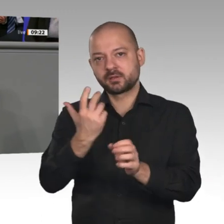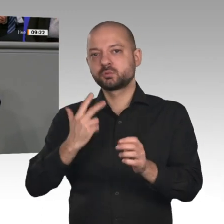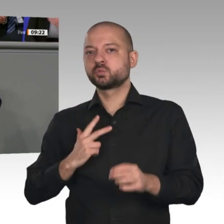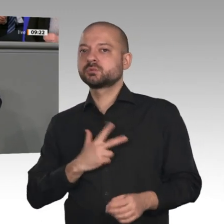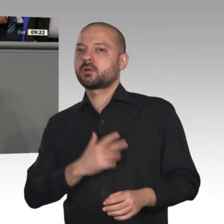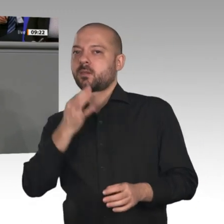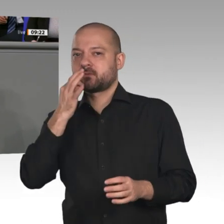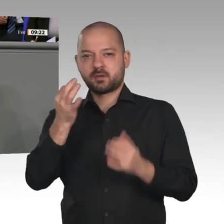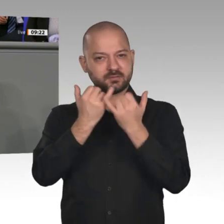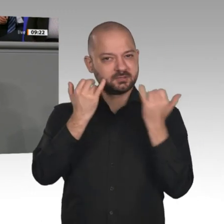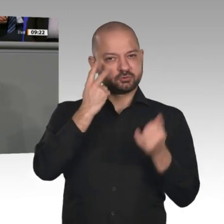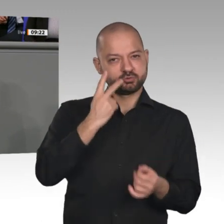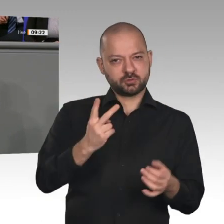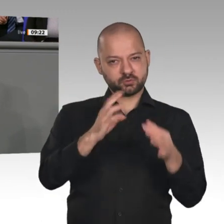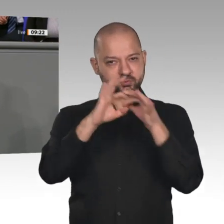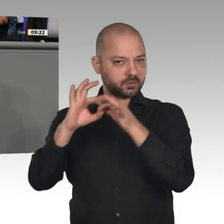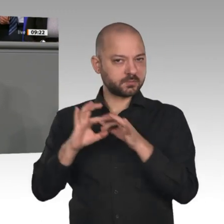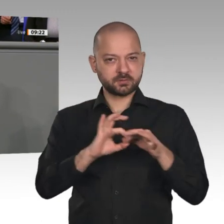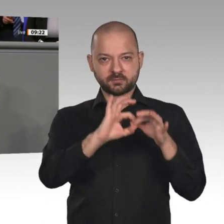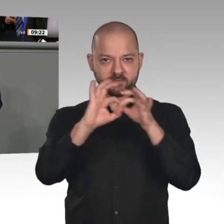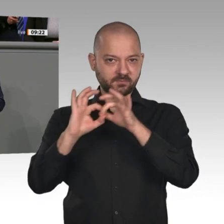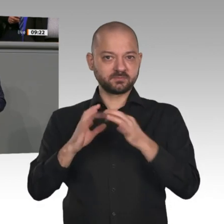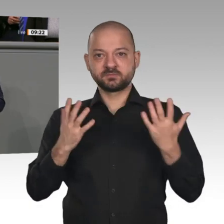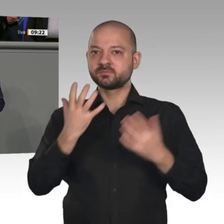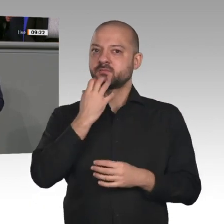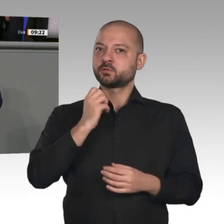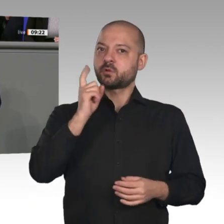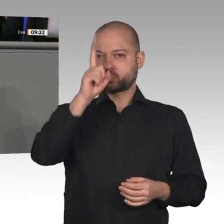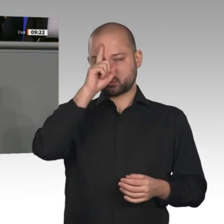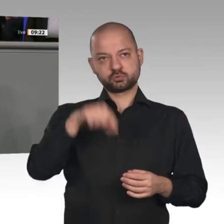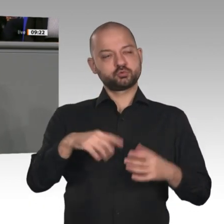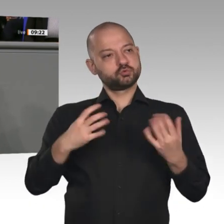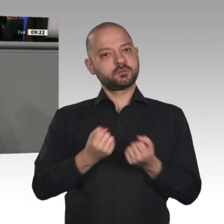Bevölkerung mitnehmen. Es geht um Sicherheit im Wandel. Dieser Satz wurde häufig strapaziert.